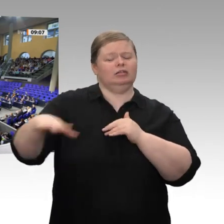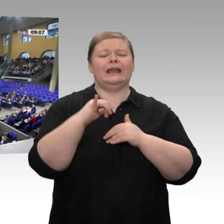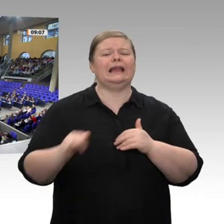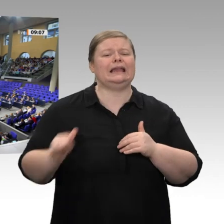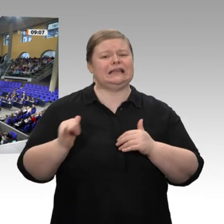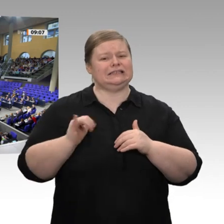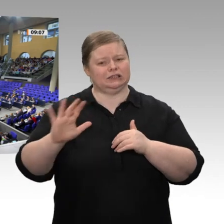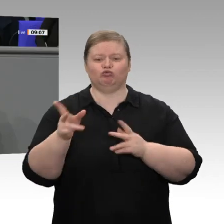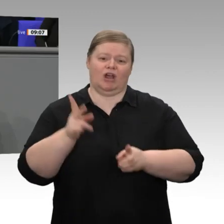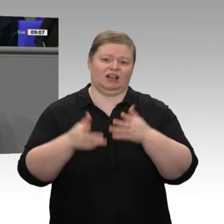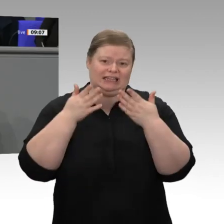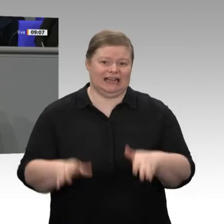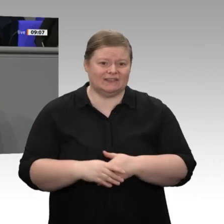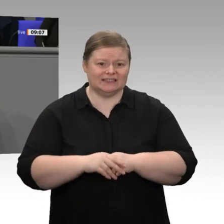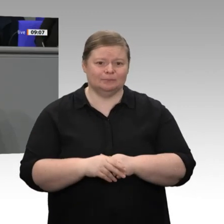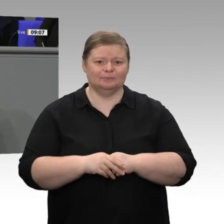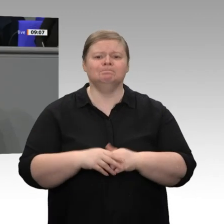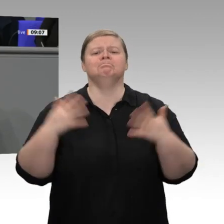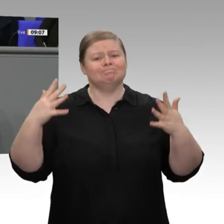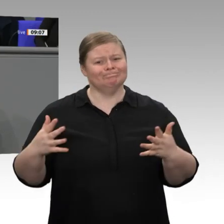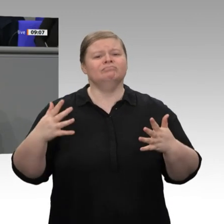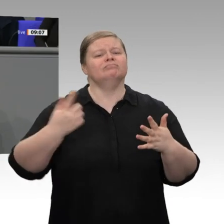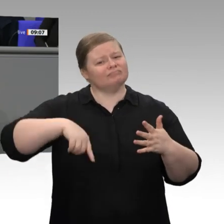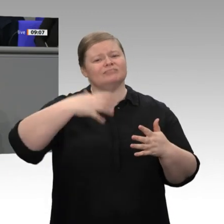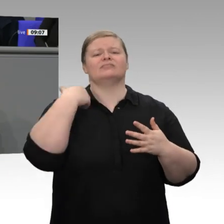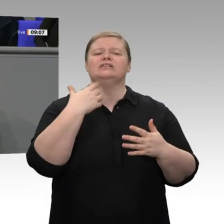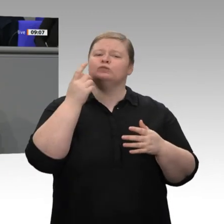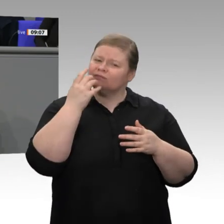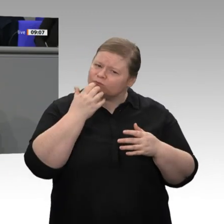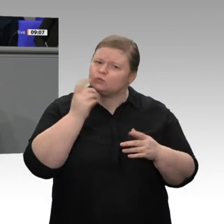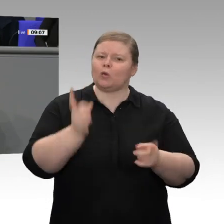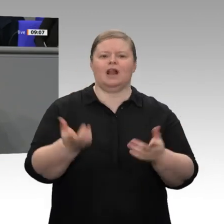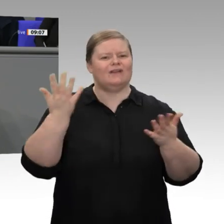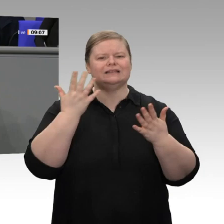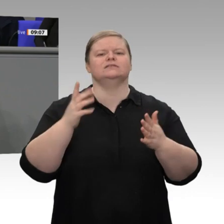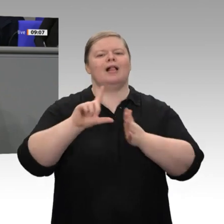stellen. Gleichwohl hat jeder Jahreswirtschaftsbericht die Aufgabe, nicht nur Erfolge zu benennen,